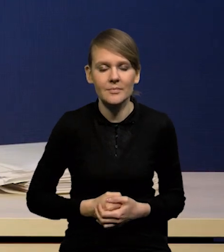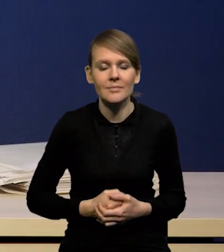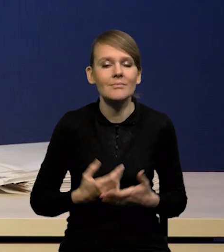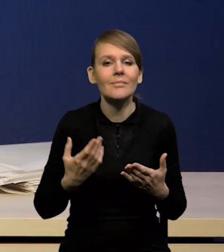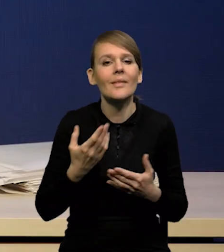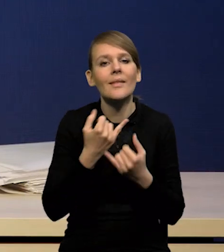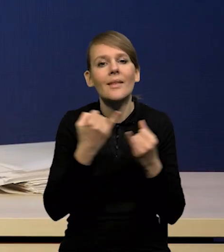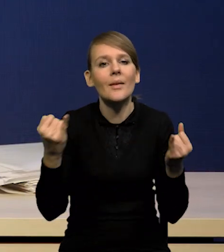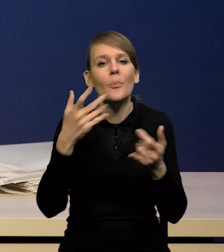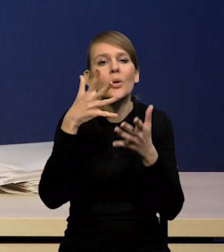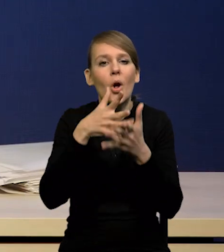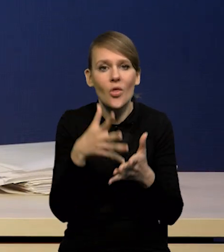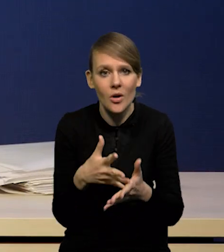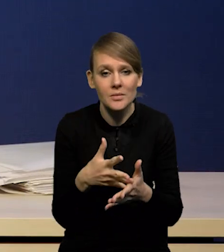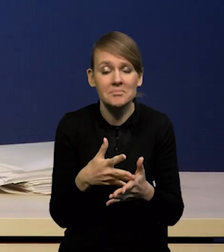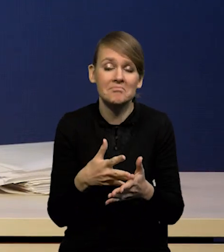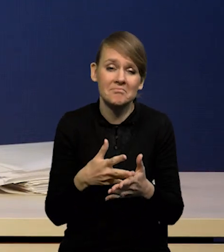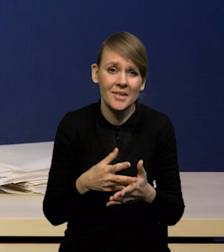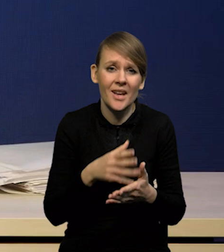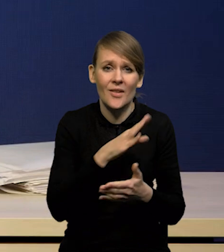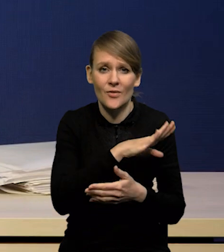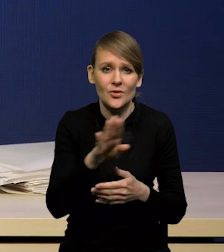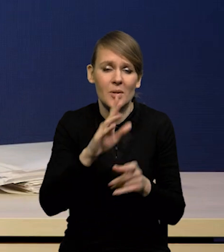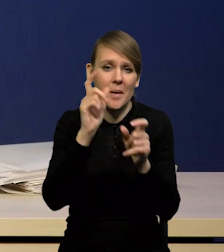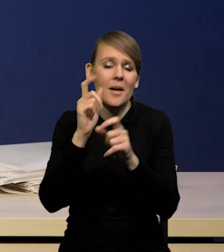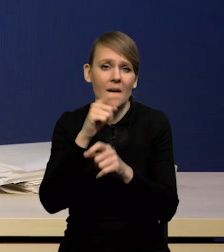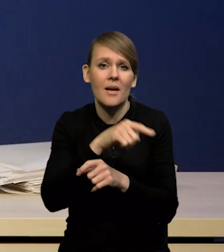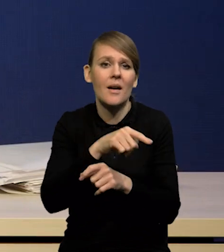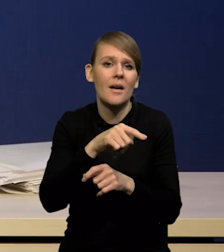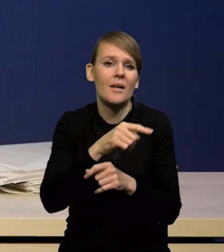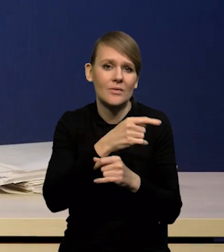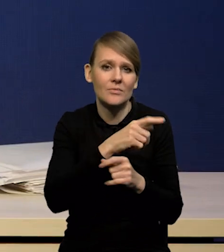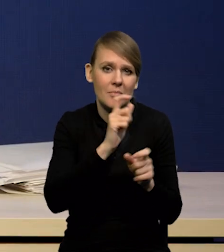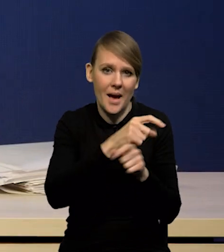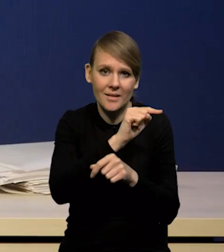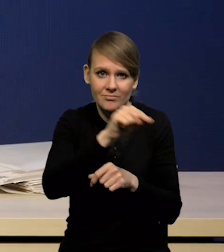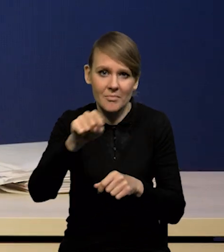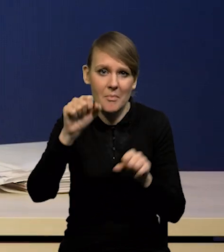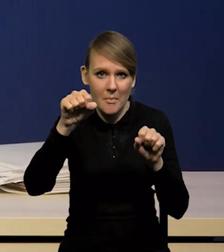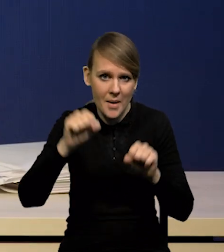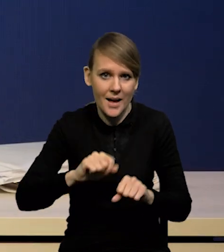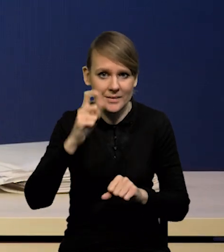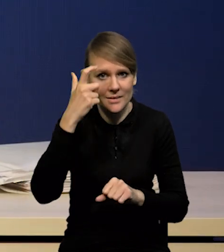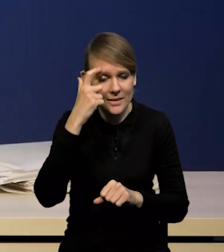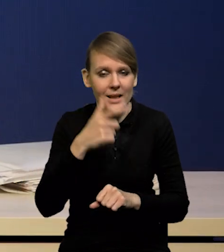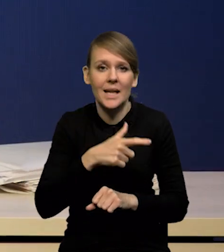to w zasadzie wszystkie banki centralne oczekują silnego spadku inflacji w tym roku,